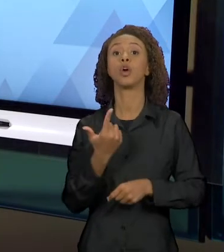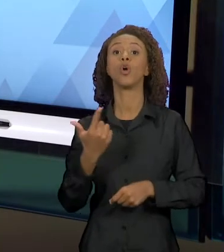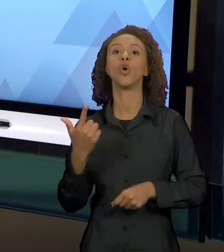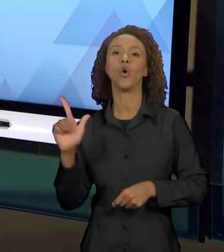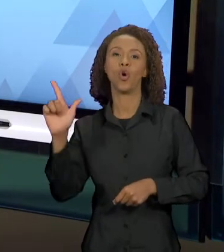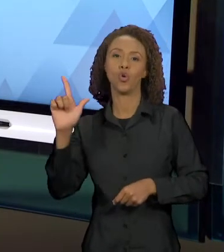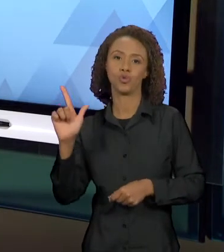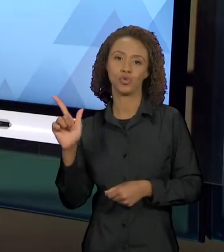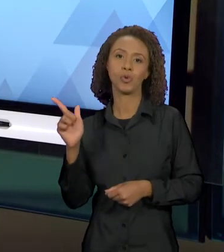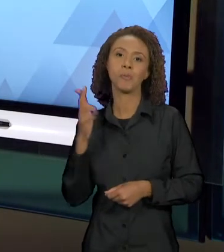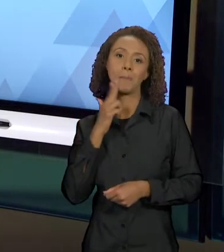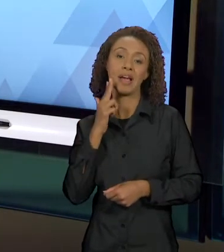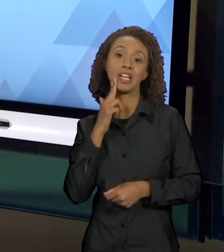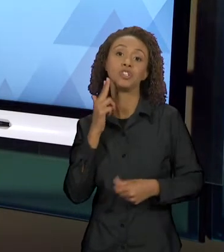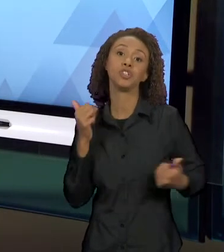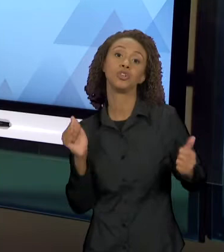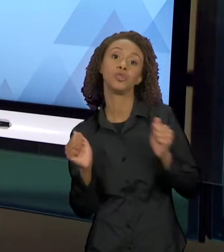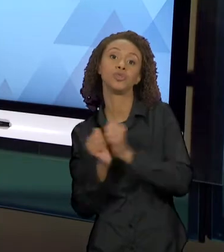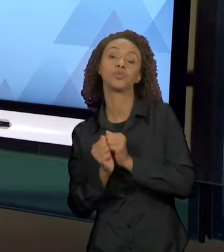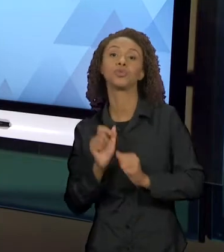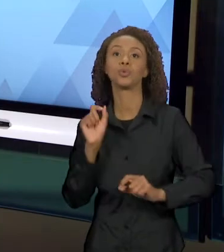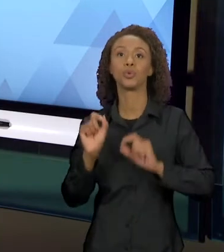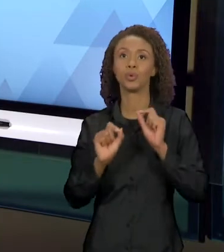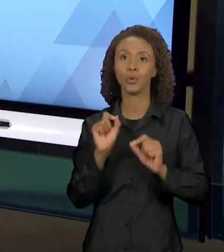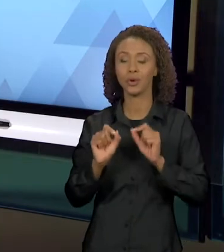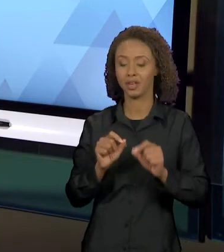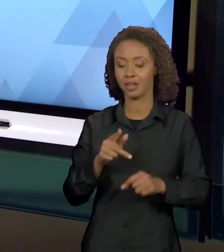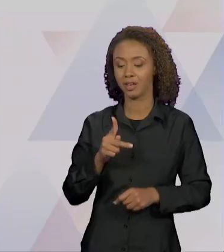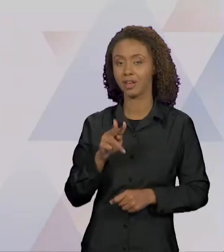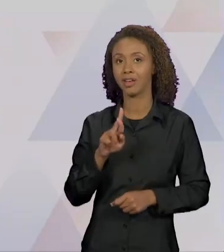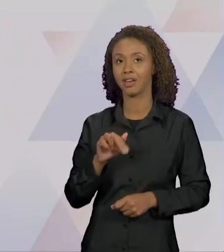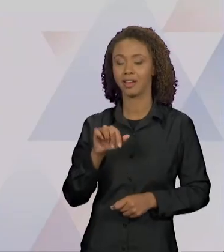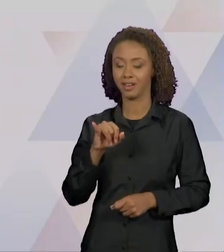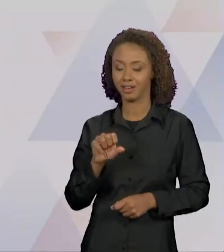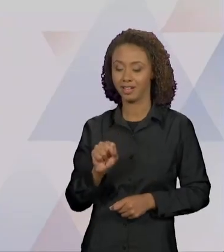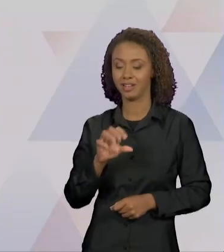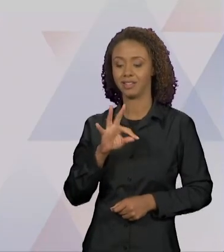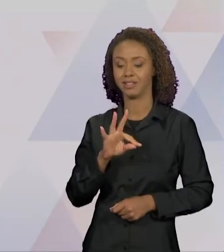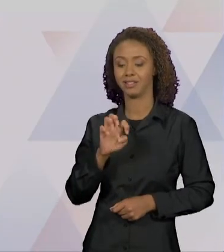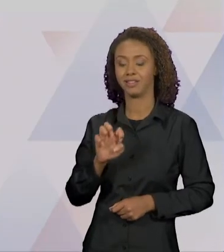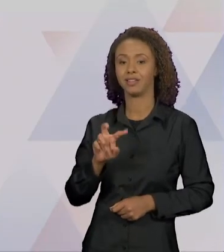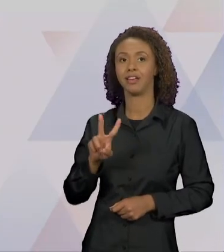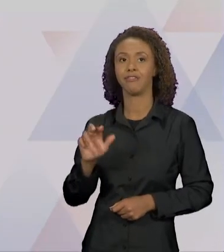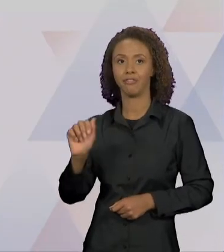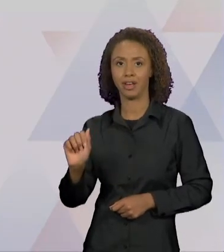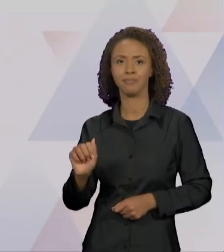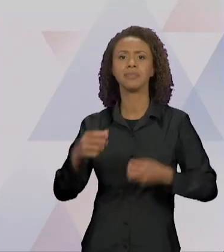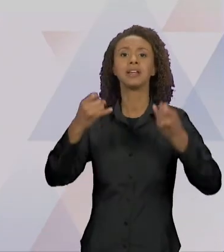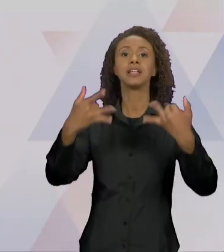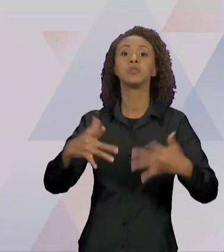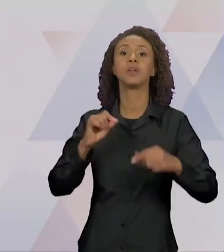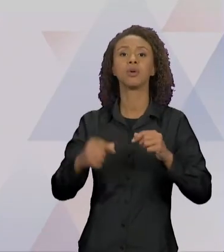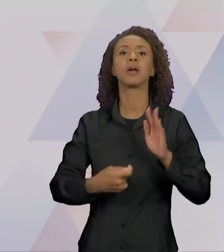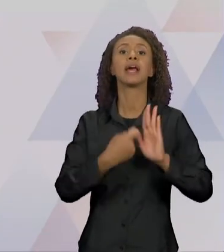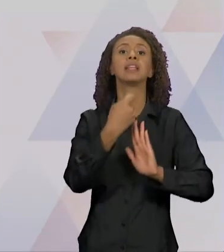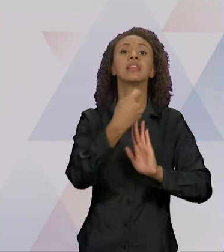VOCÊS UMA CITAÇÃO DA JULIA KRISTEVA, QUE VAI "O TEXTO É UMA PERMUTAÇÃO DE TEXTOS, UMA